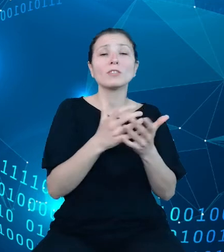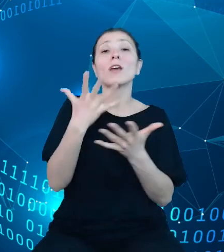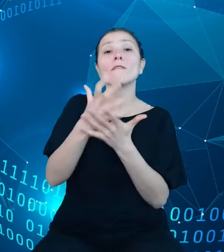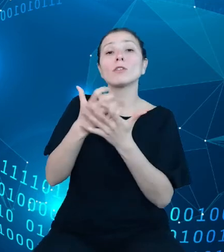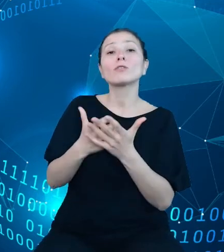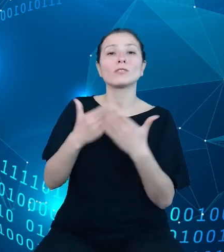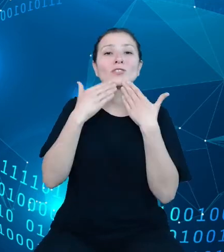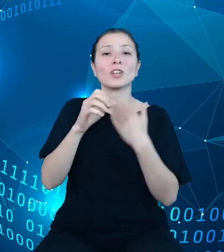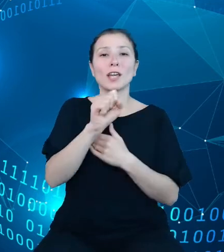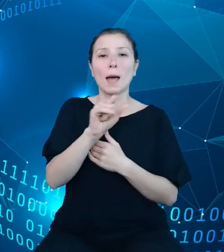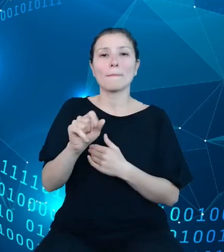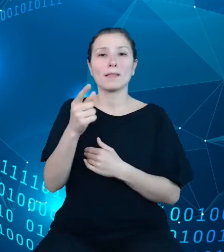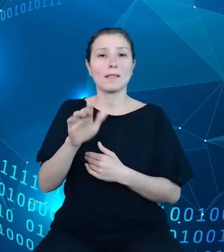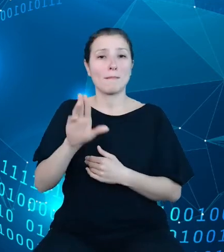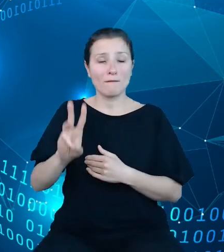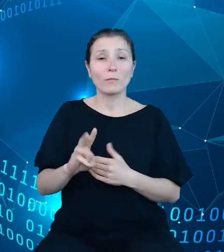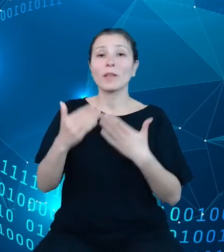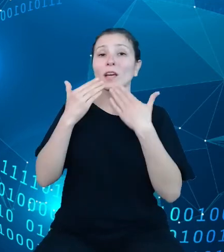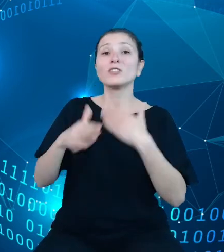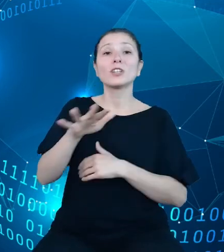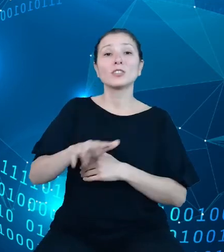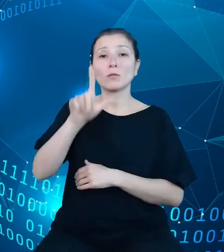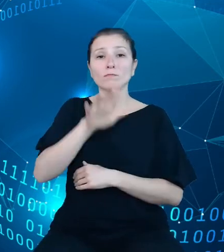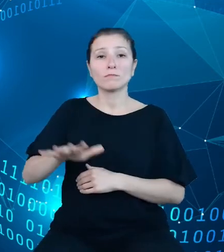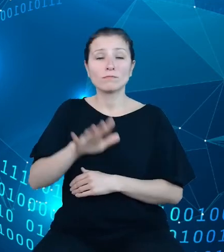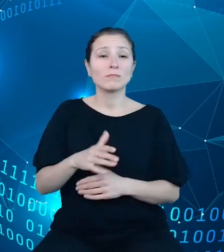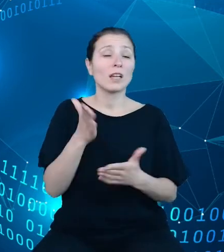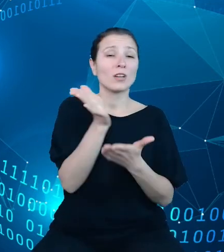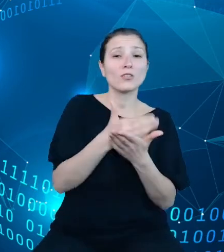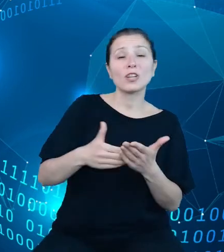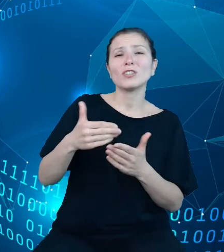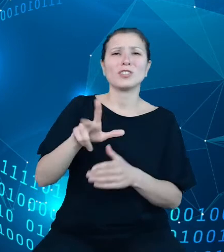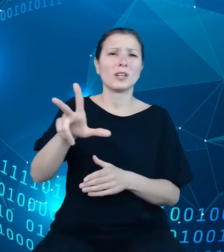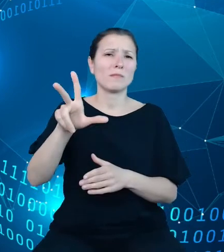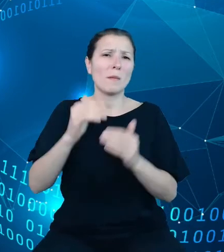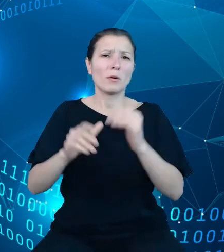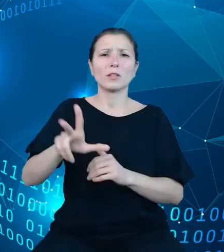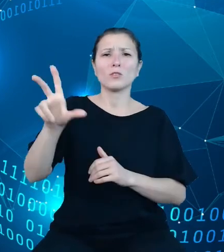demografii, części lub całości 302 622 000 rekordów będzie można